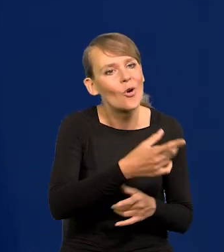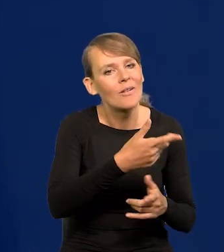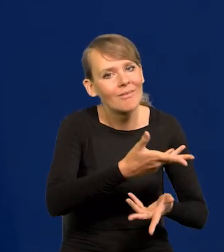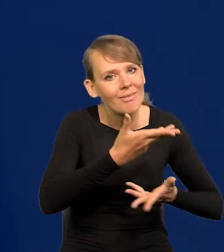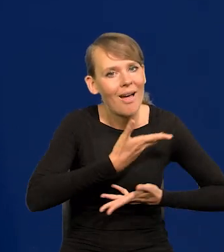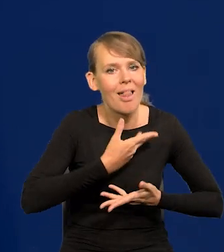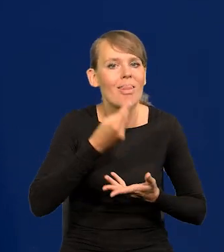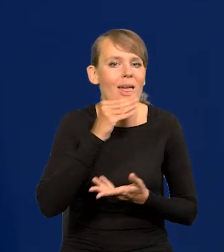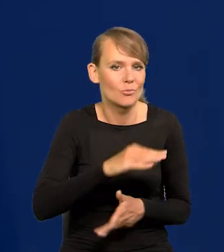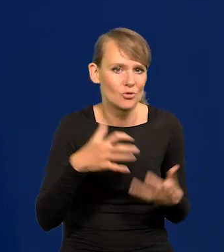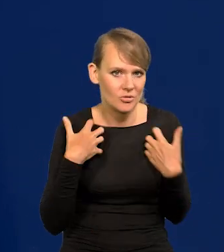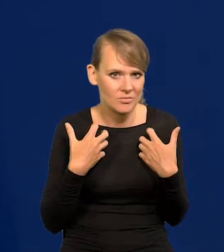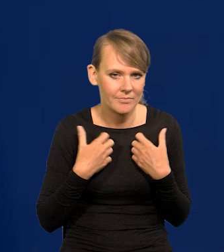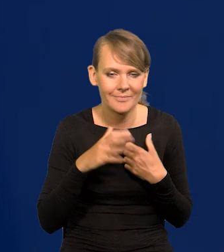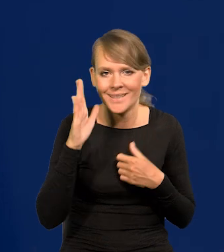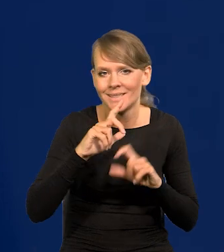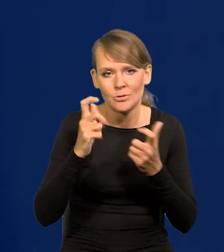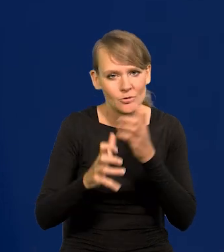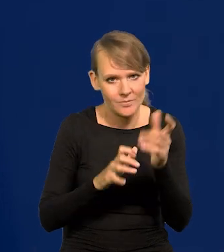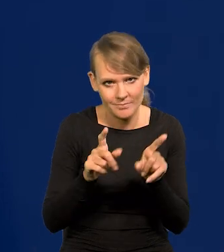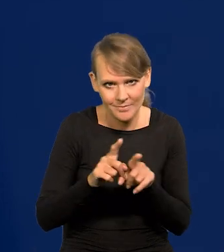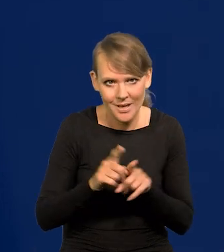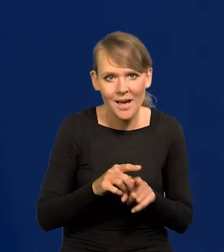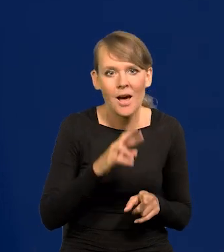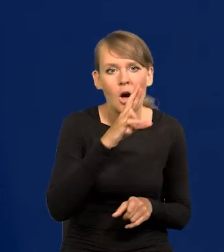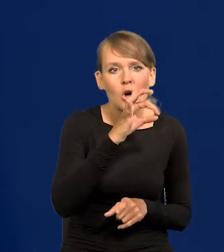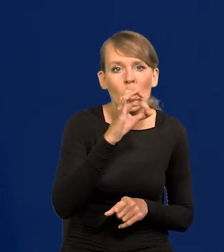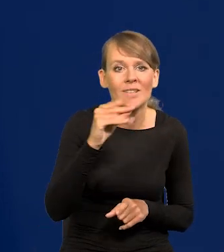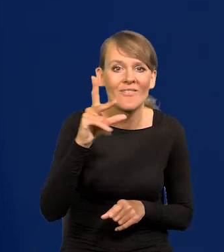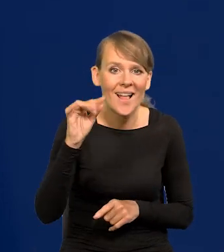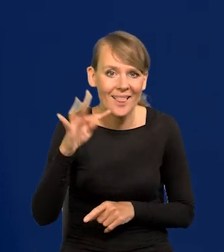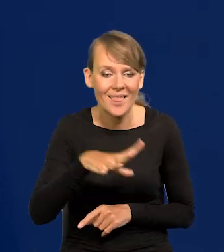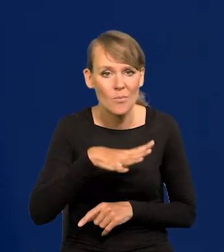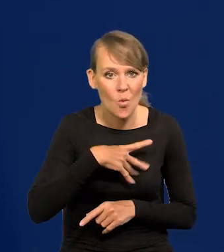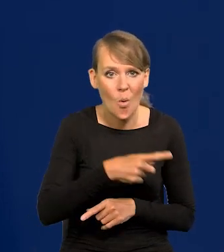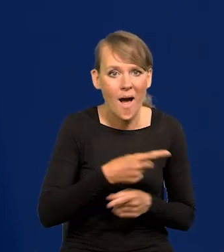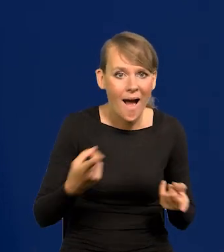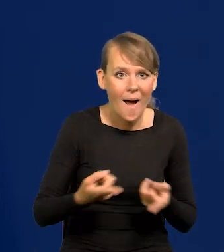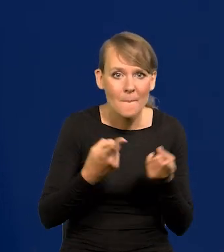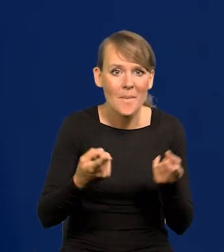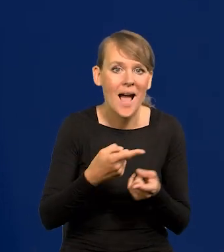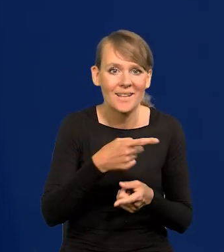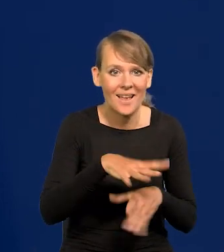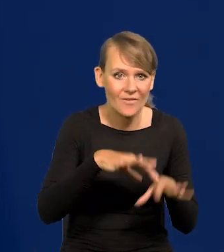No ale tak jest na całym świecie. Jak Roosevelt prowadził kampanię nikt nie wiedział, że jeździ na wózku inwalidzkim,